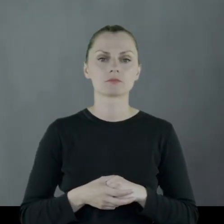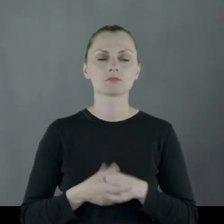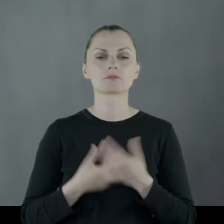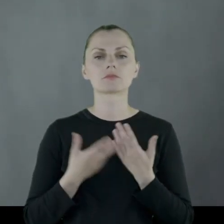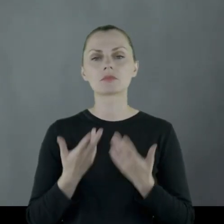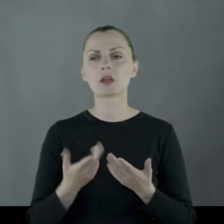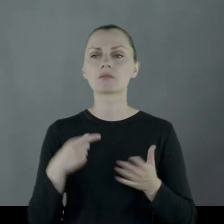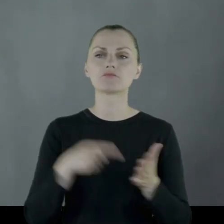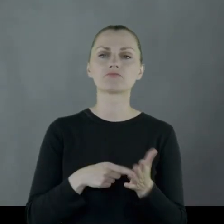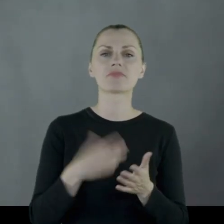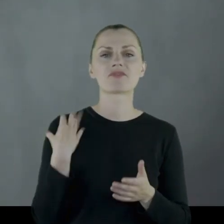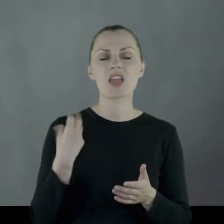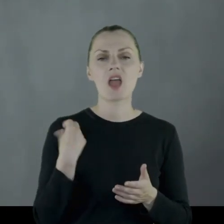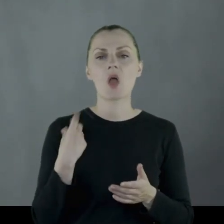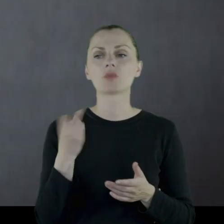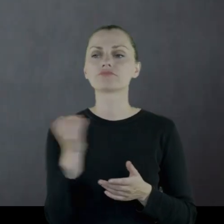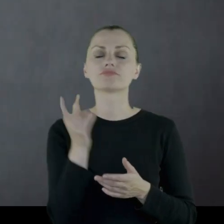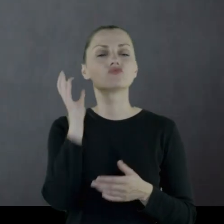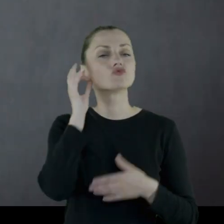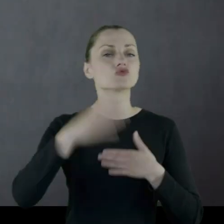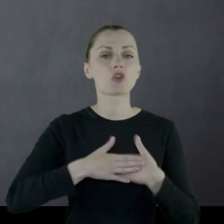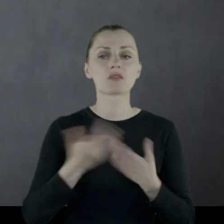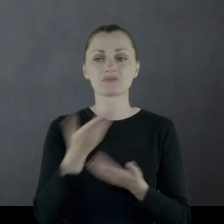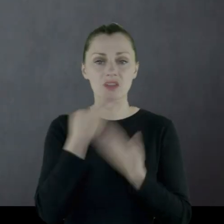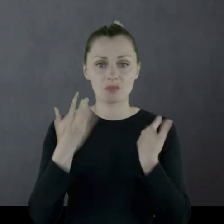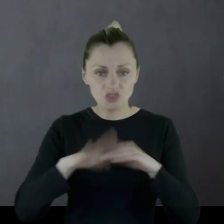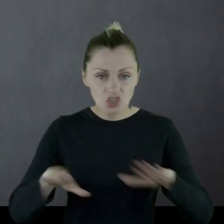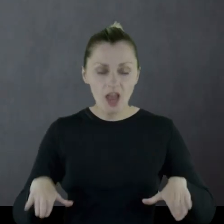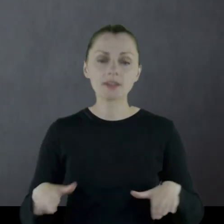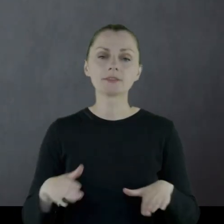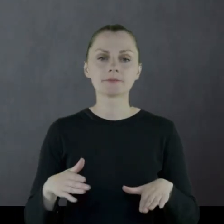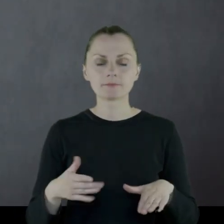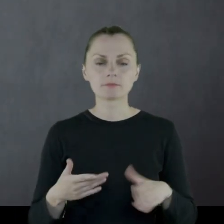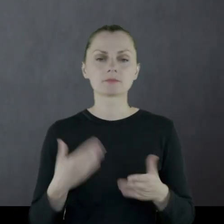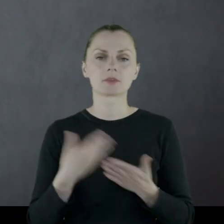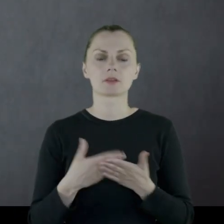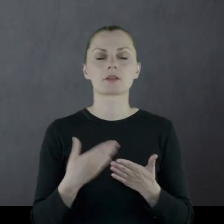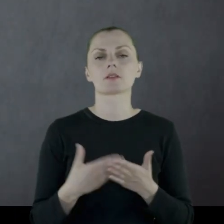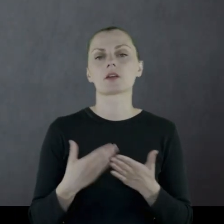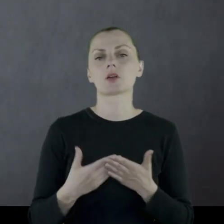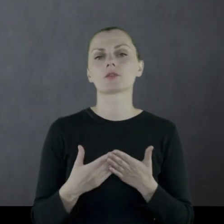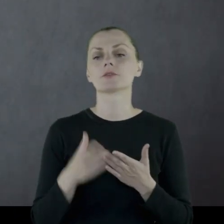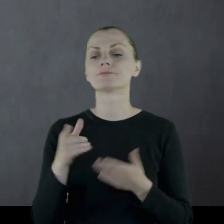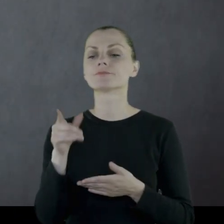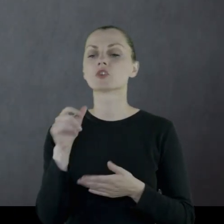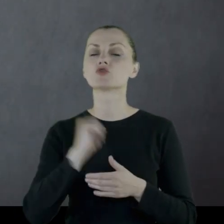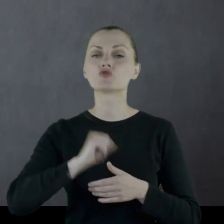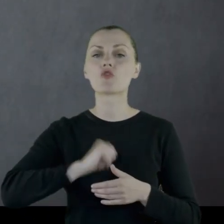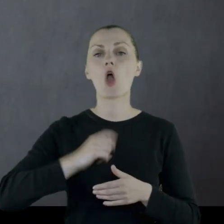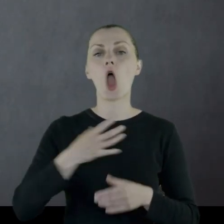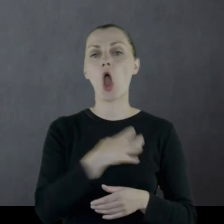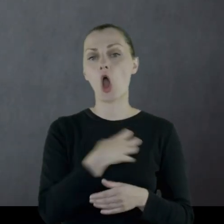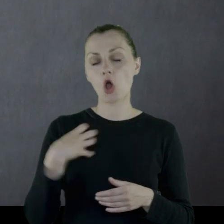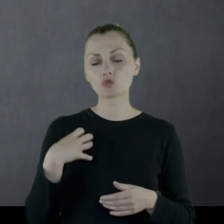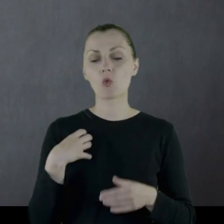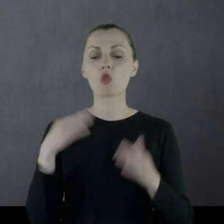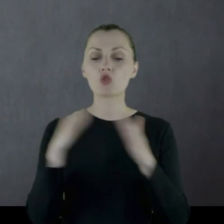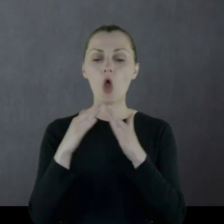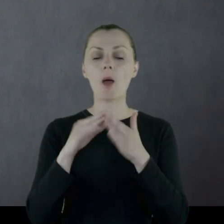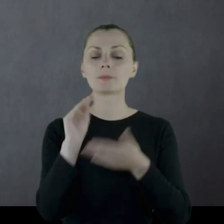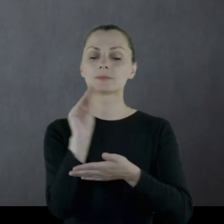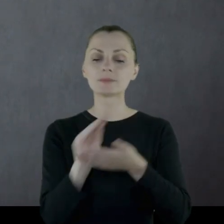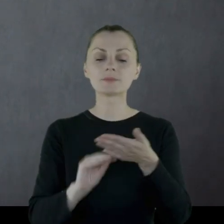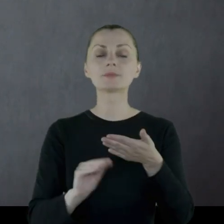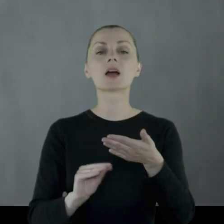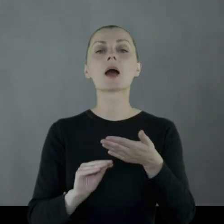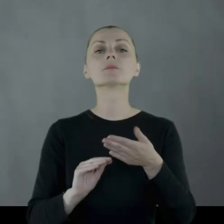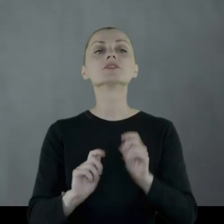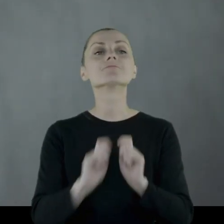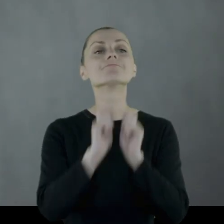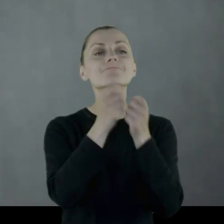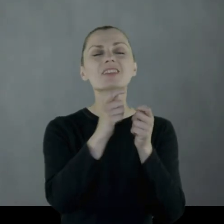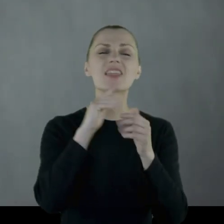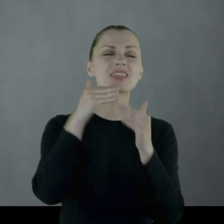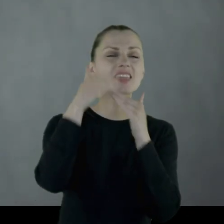W pewnym wieku z żoną, nie mając dzieci, przepisali swój dom w zamian za opiekę